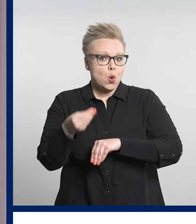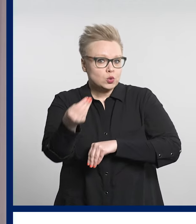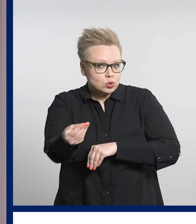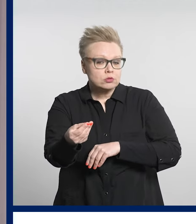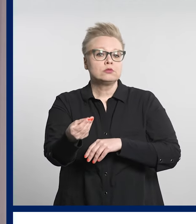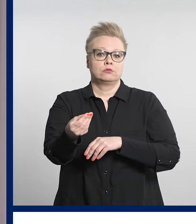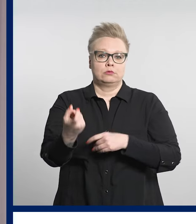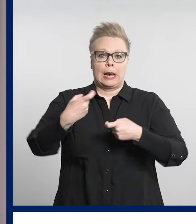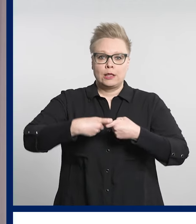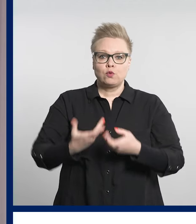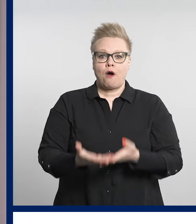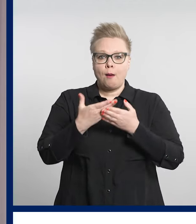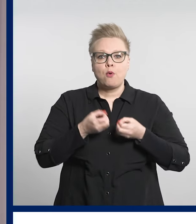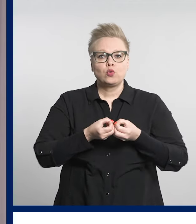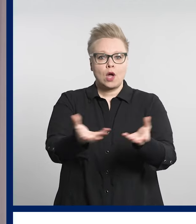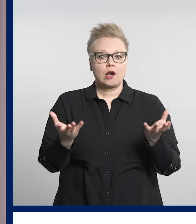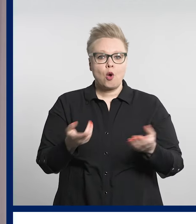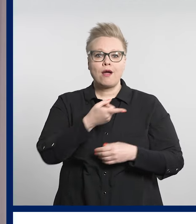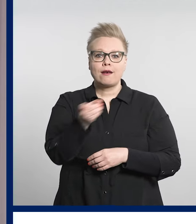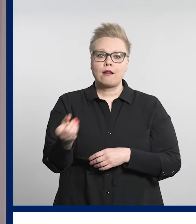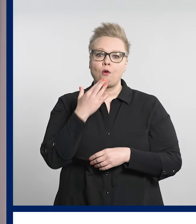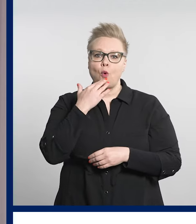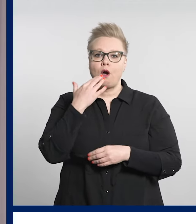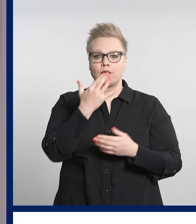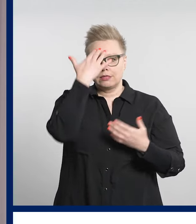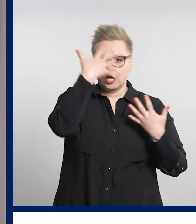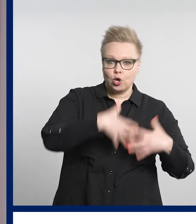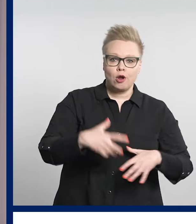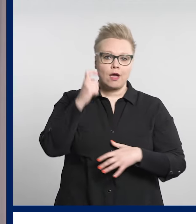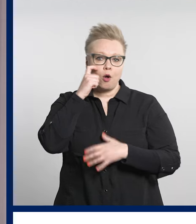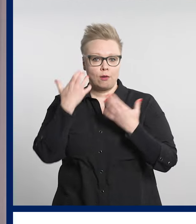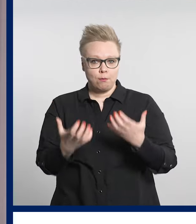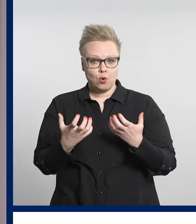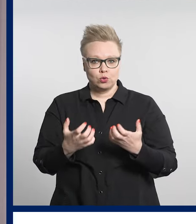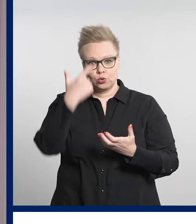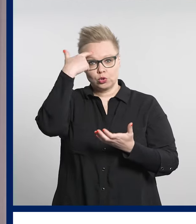niille, joilla ei ole välineitä digitaaliseen tunnistautumiseen.